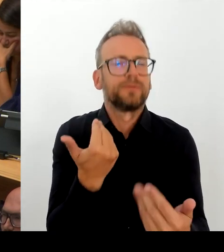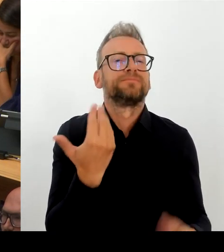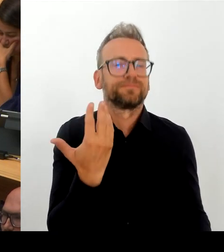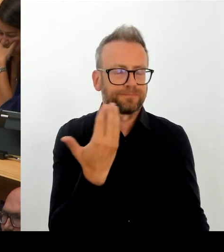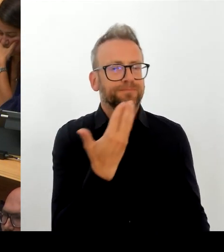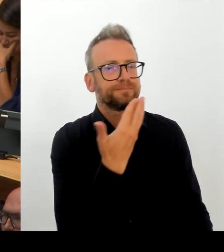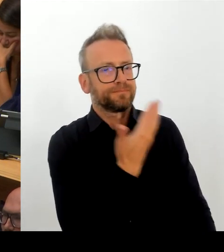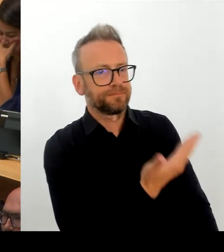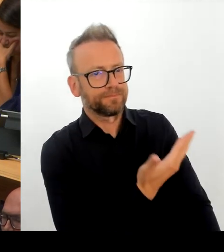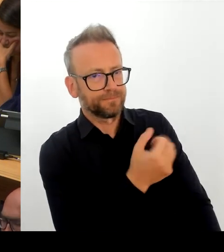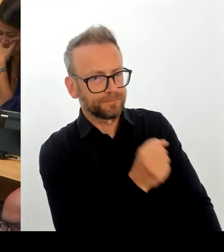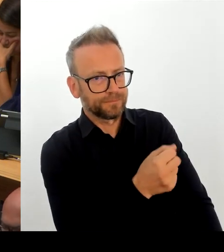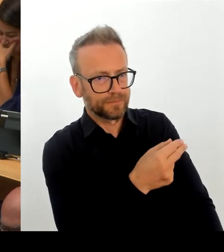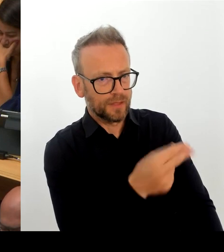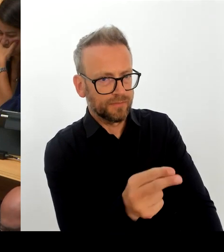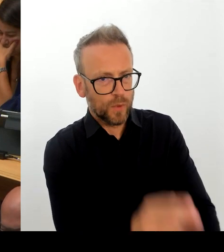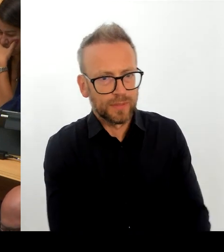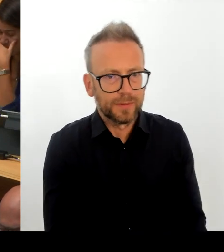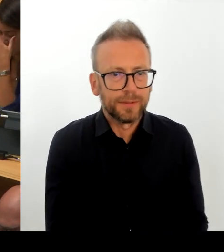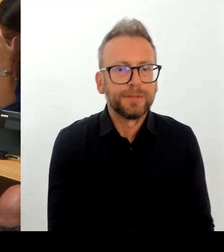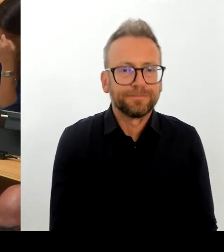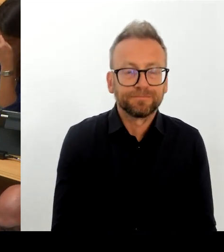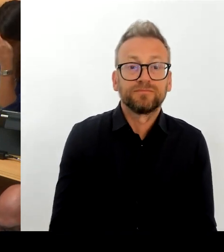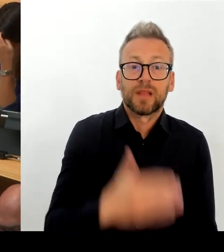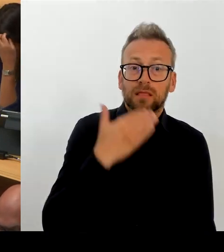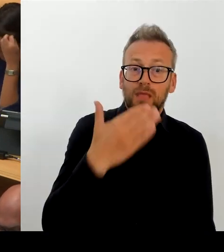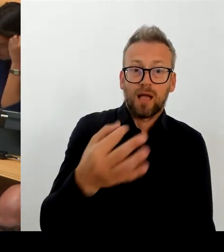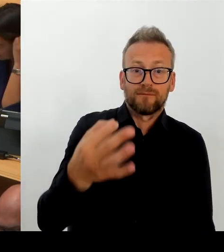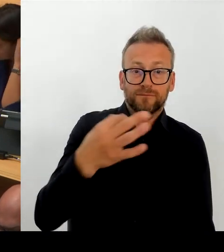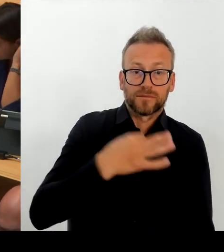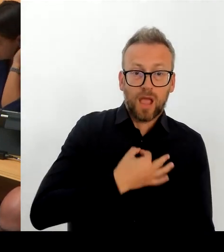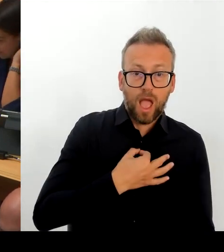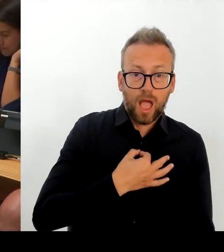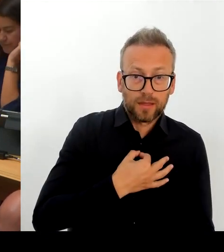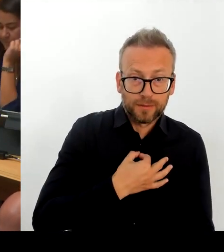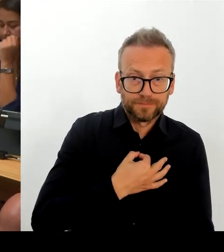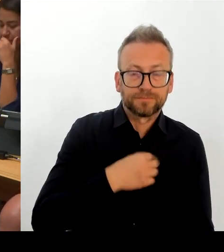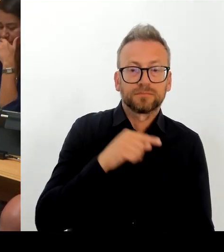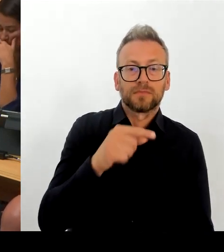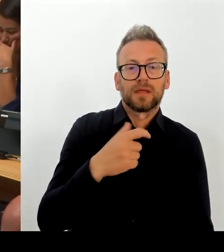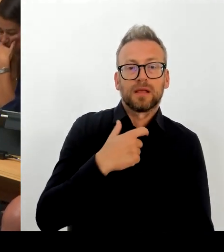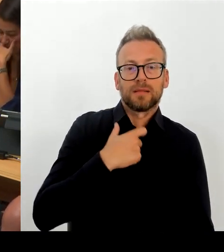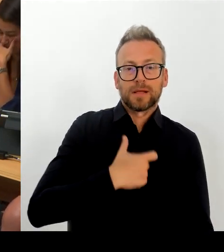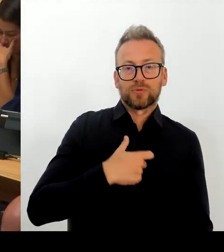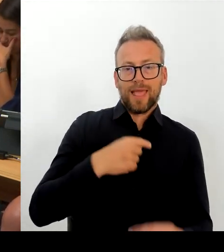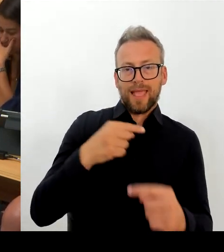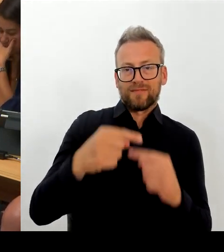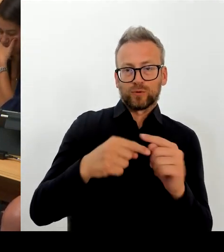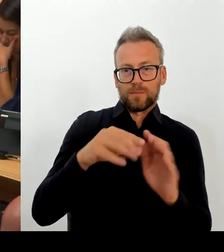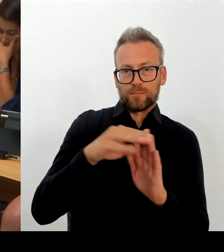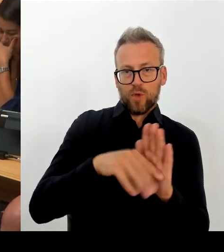Fachkräftemangel greift es zu kurz. Es geht um Arbeitskräfte- mangel, Arbeitskräftemangel, den die demografische Entwicklung mit sich